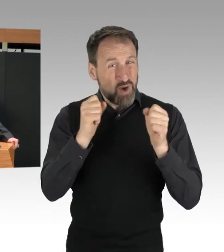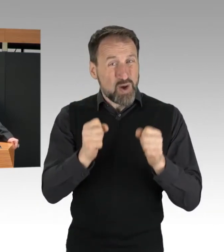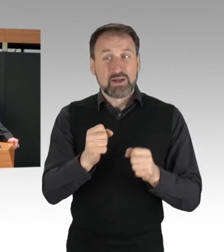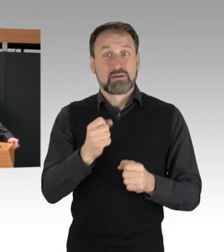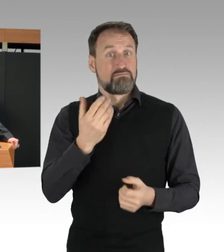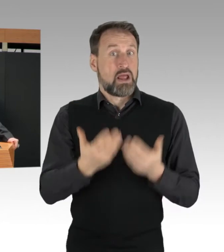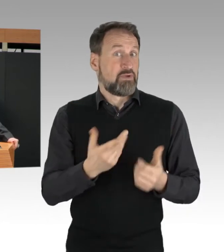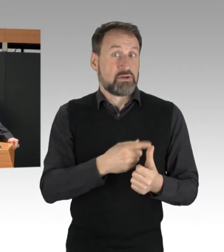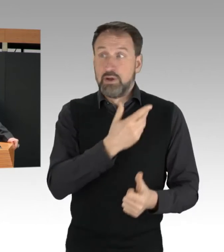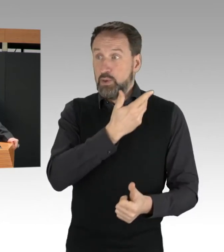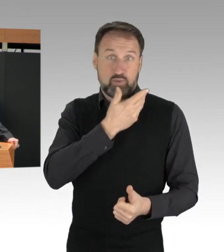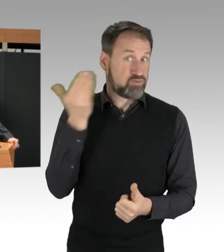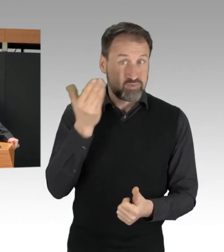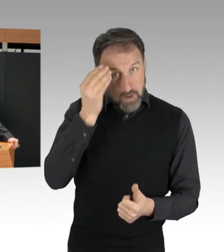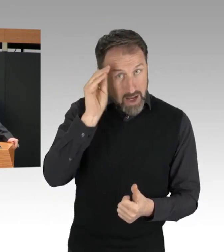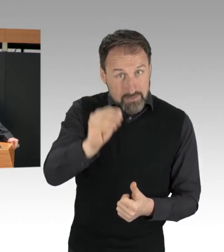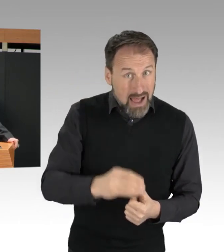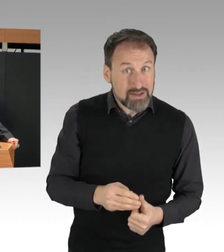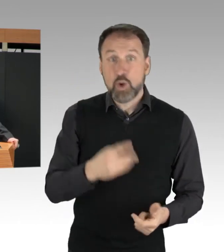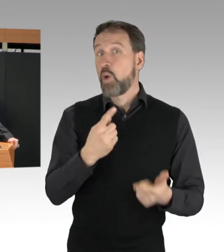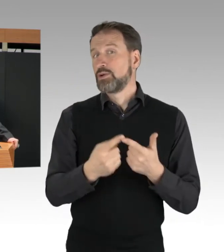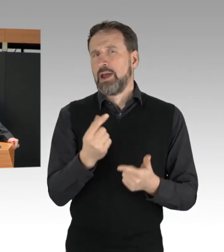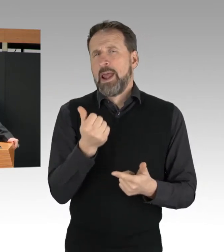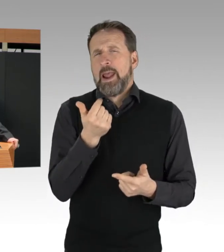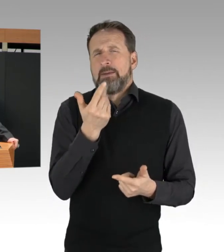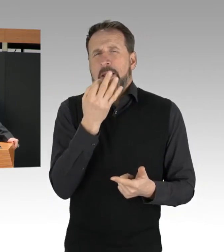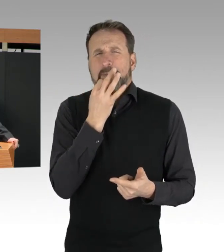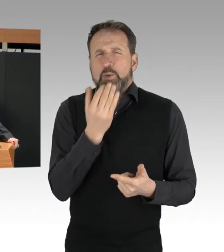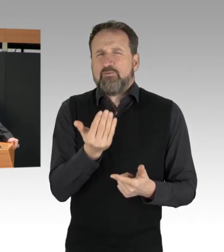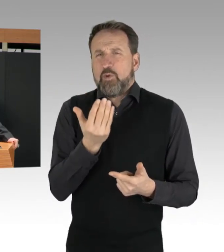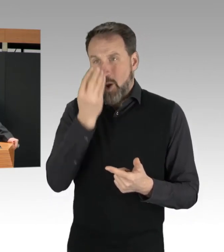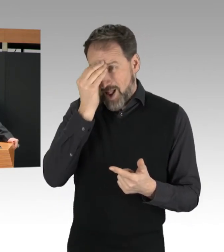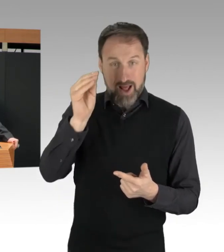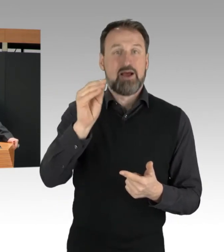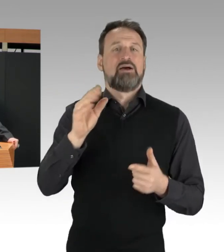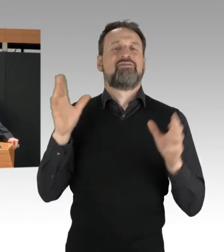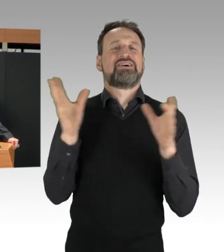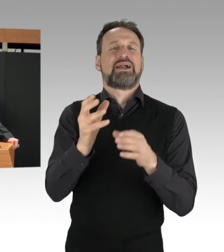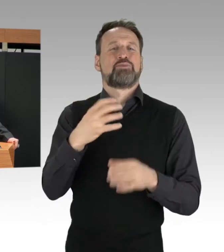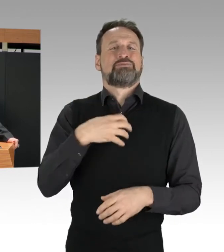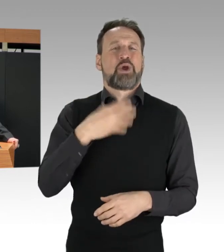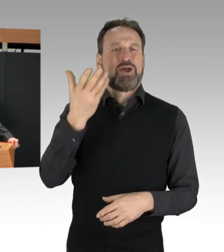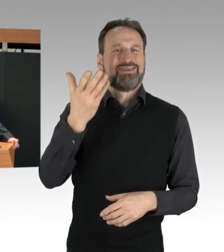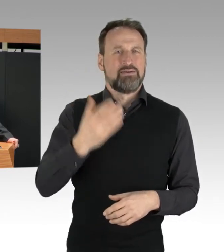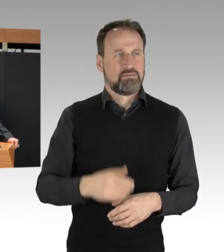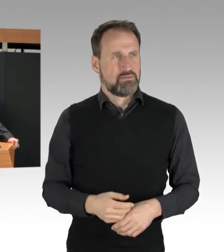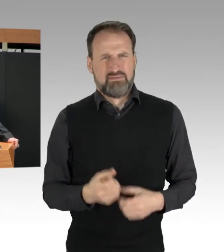bei der Versammlungsbehörde angezeigt wurden. So kann die Polizei natürlich nicht rechtzeitig eingreifen,